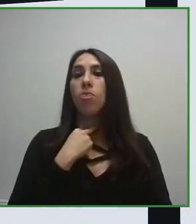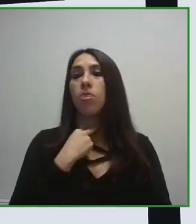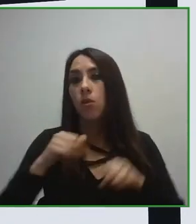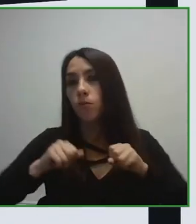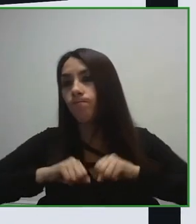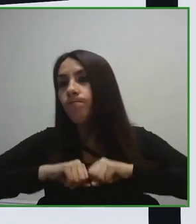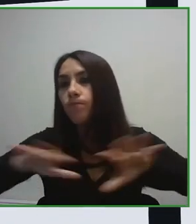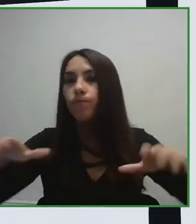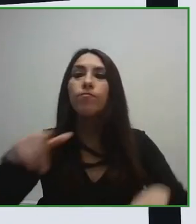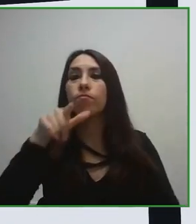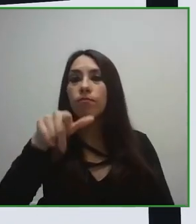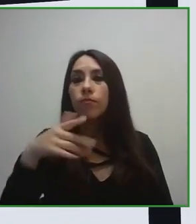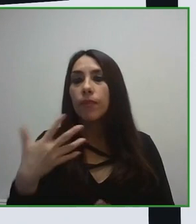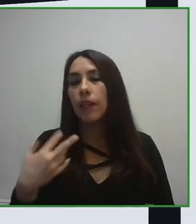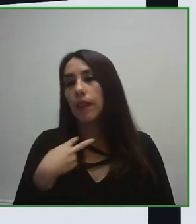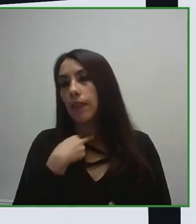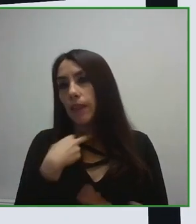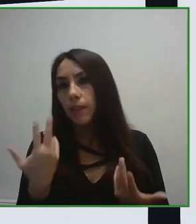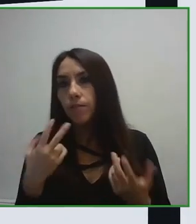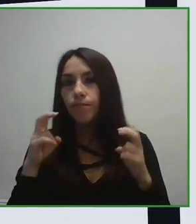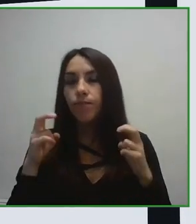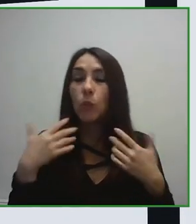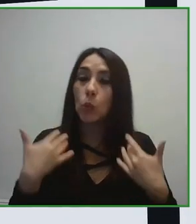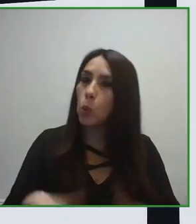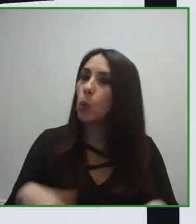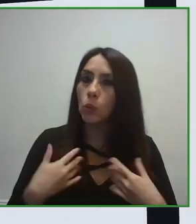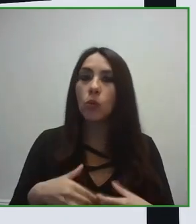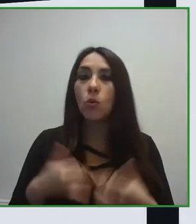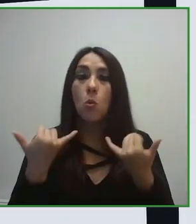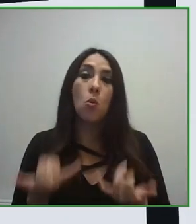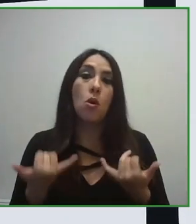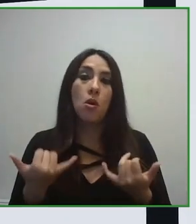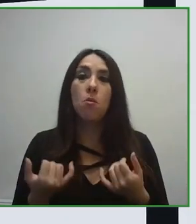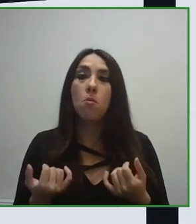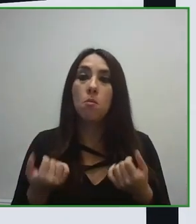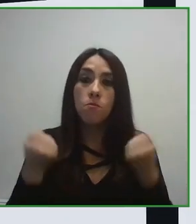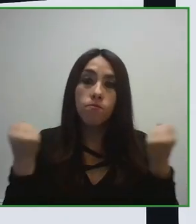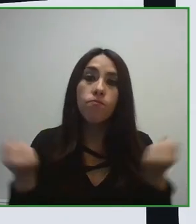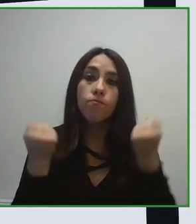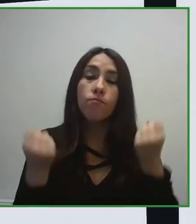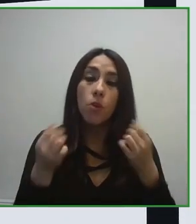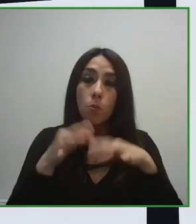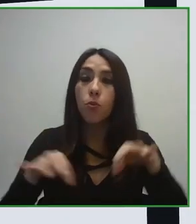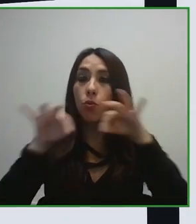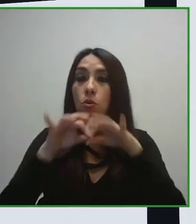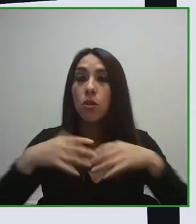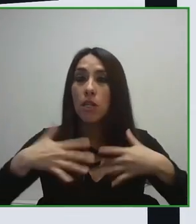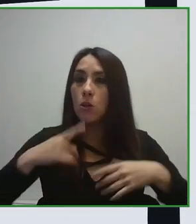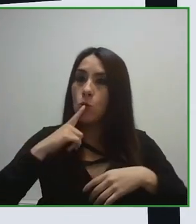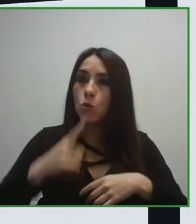Por eso es importantísimo que aquellos gestores de destino, de infraestructuras, de